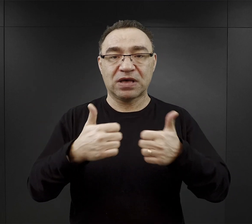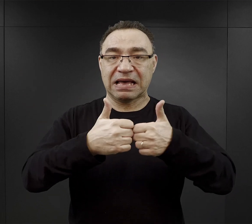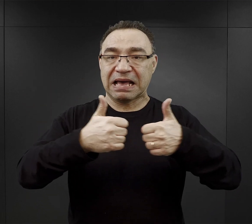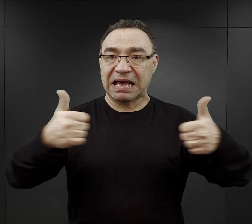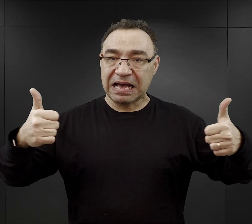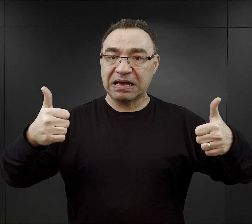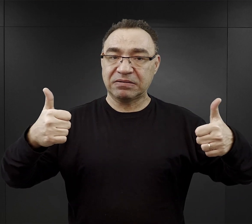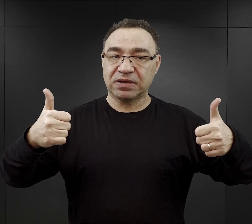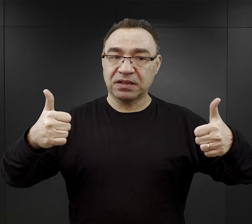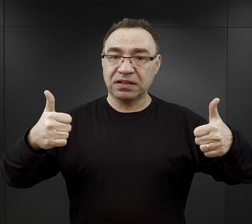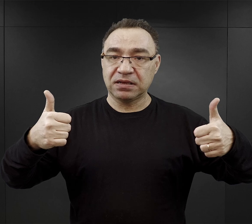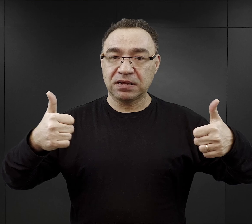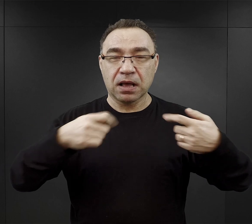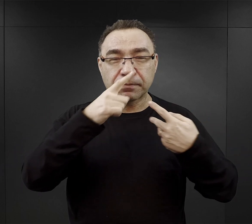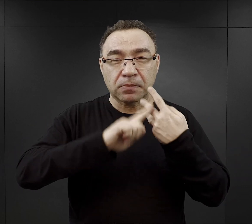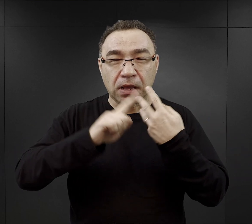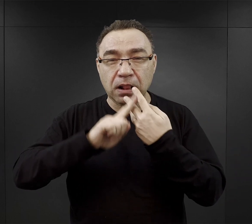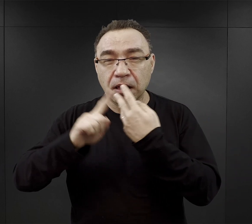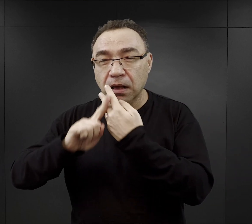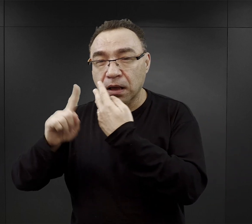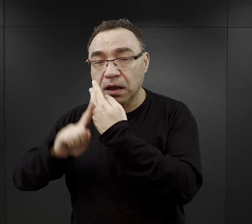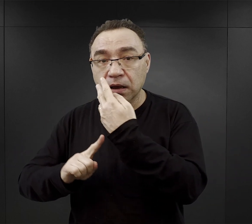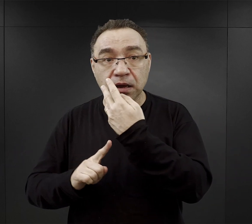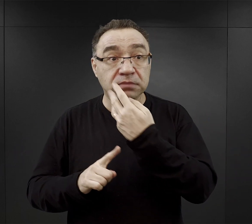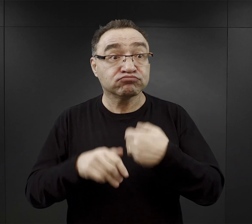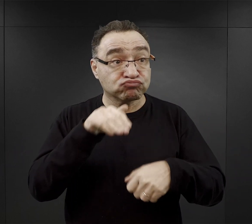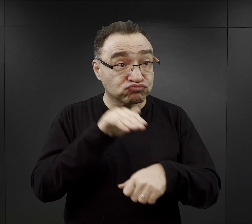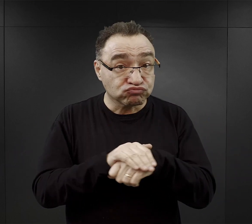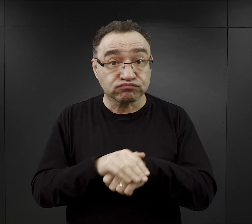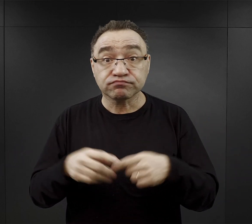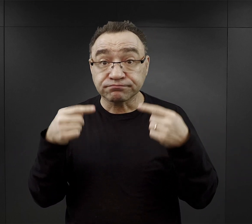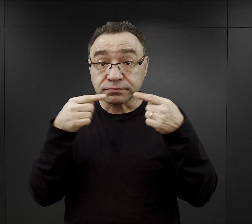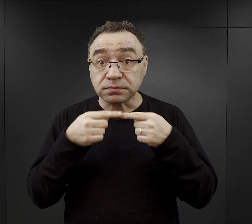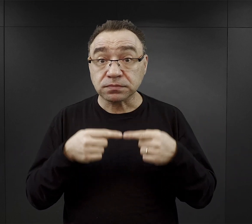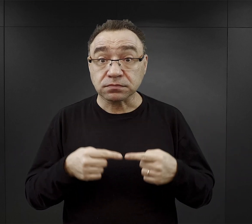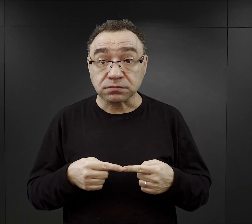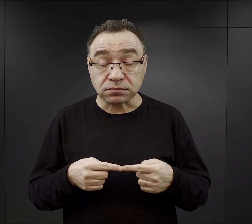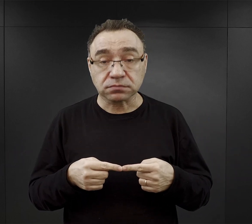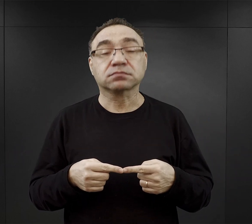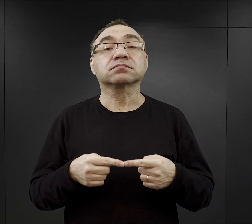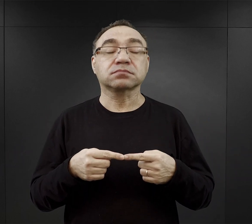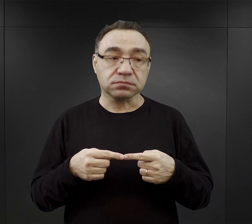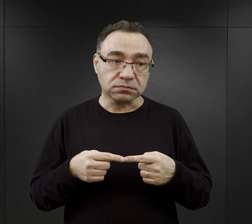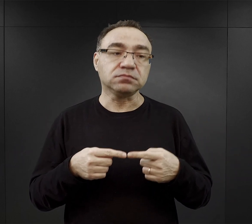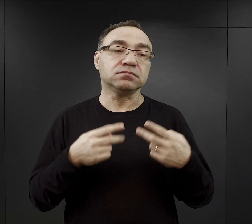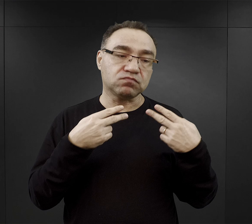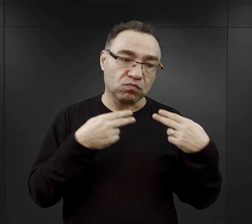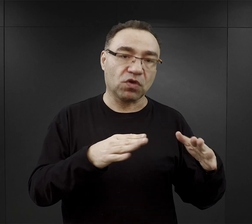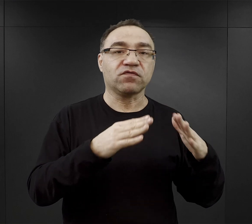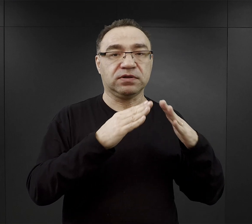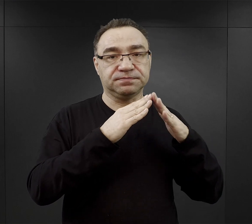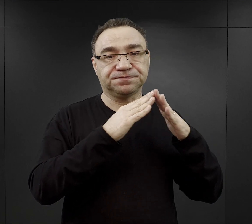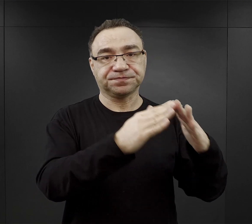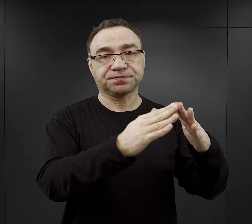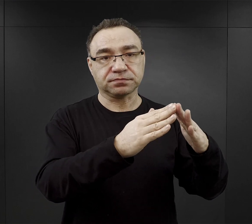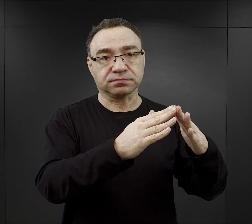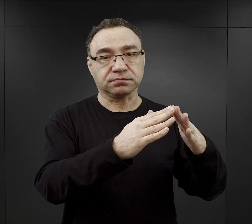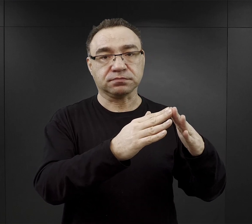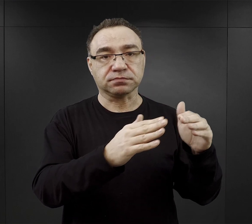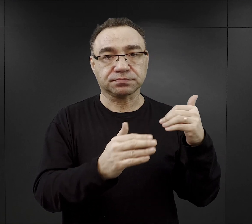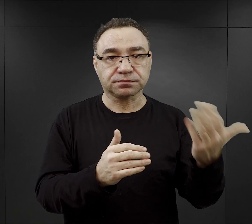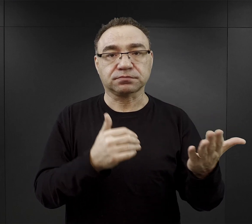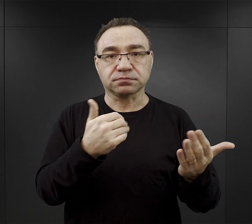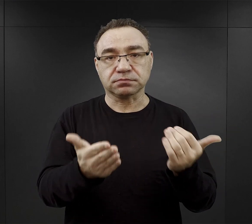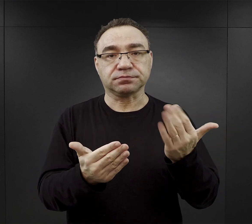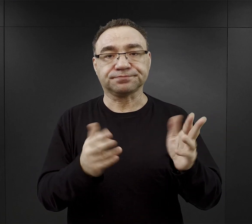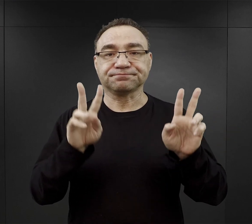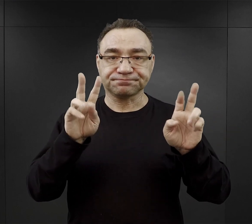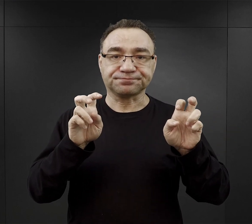Znowu jeżeli stan liczbowy obozu się zgadzał mogli wrócić do bloków, wydawano im tą tak zwaną „kolację”,